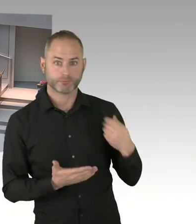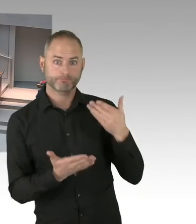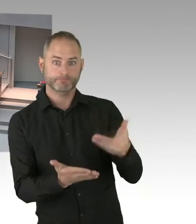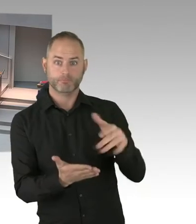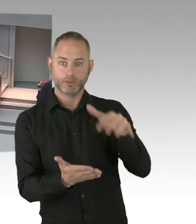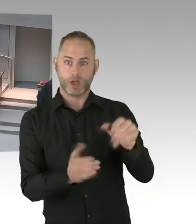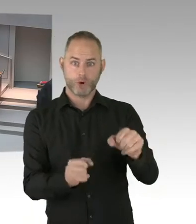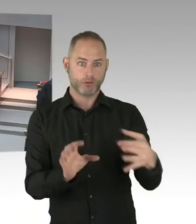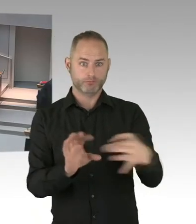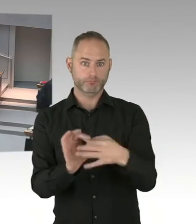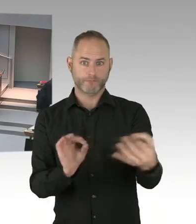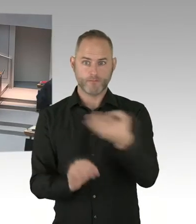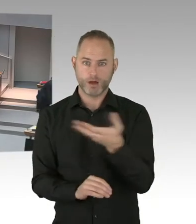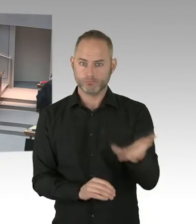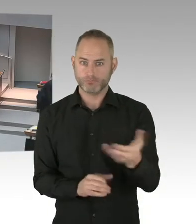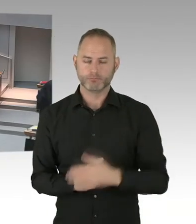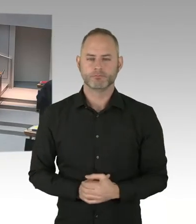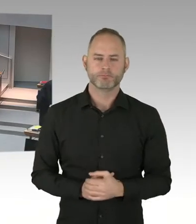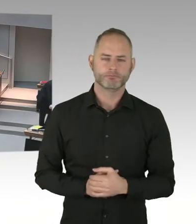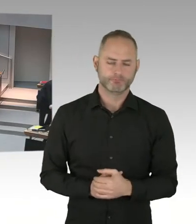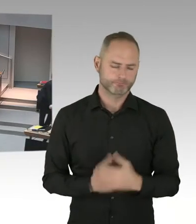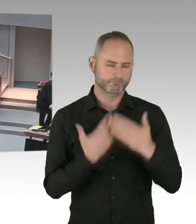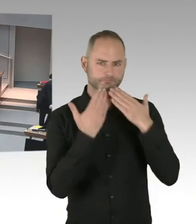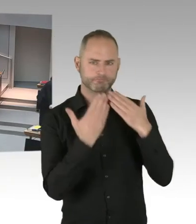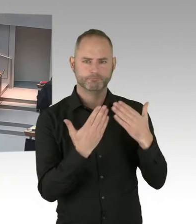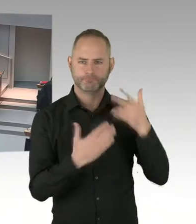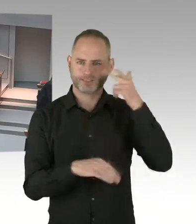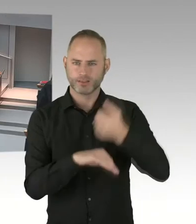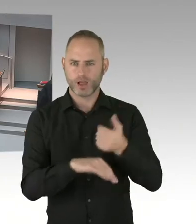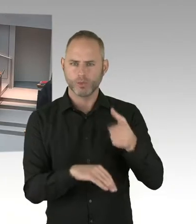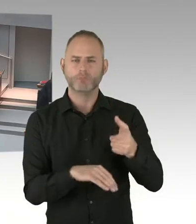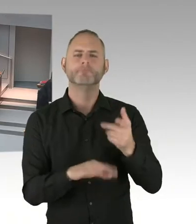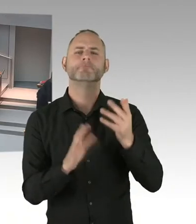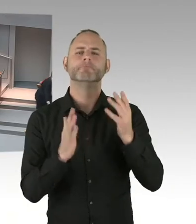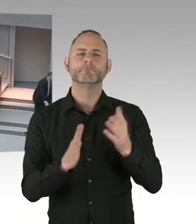(Sprecherwechsel) Frau Präsidentin, meine sehr geehrten Damen und Herren, Herr Ubbelohde, ich gehe davon aus, soweit ich informiert bin,